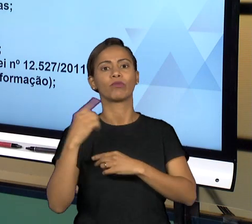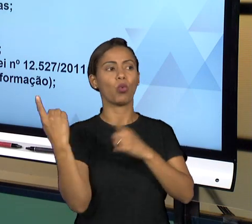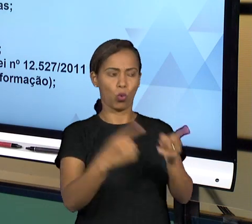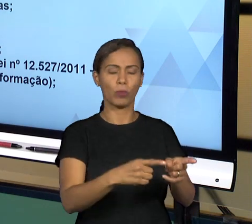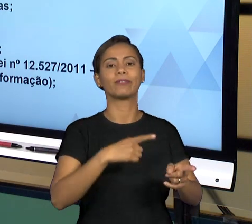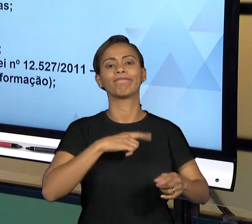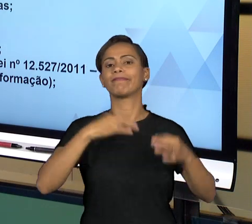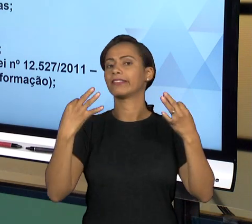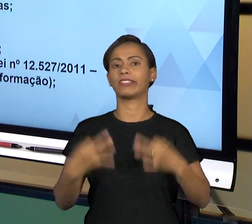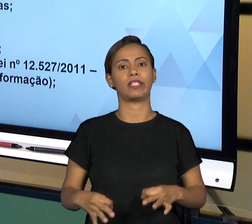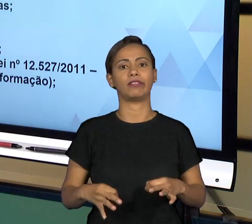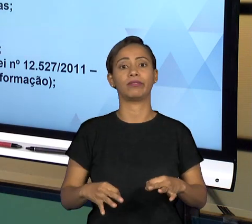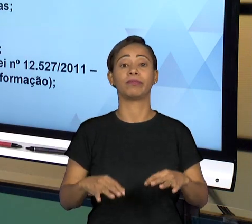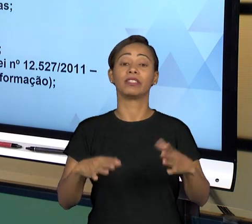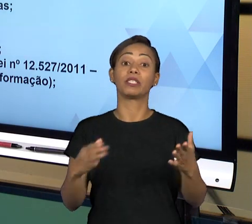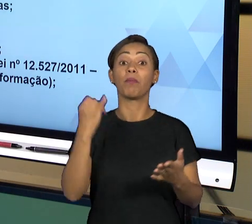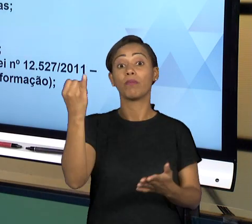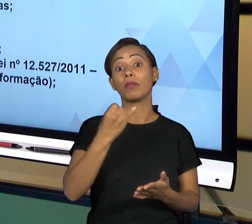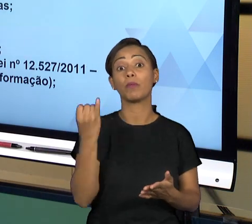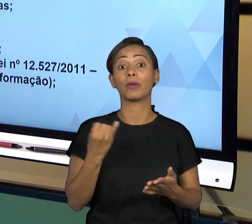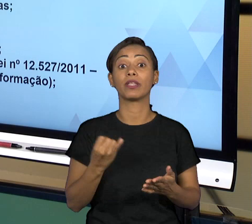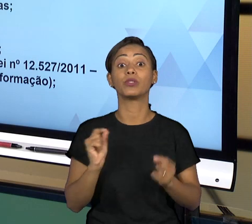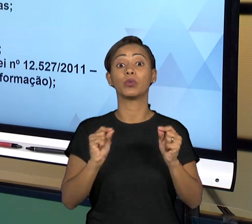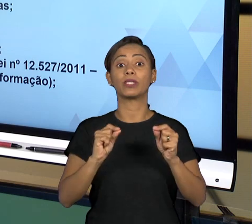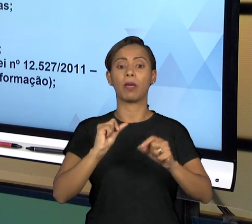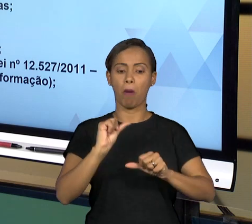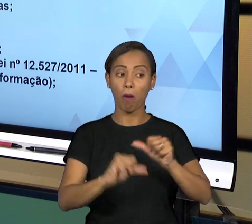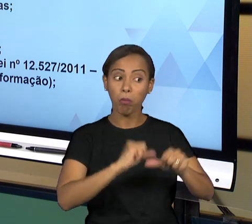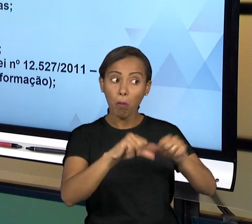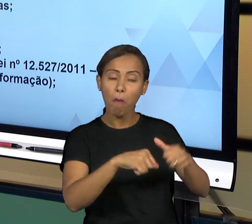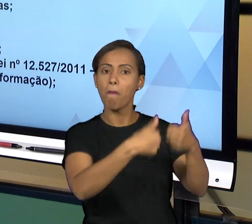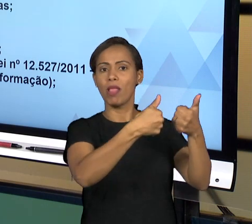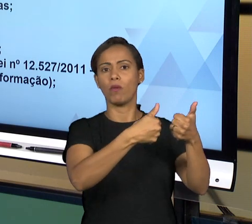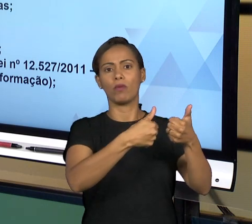SITUAÇÃO SE NECESSÁRIO. ENTÃO AQUI, NÓS TEMOS